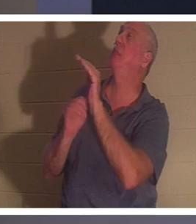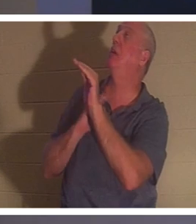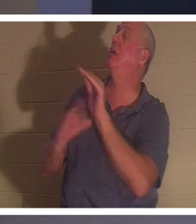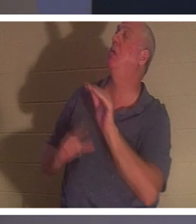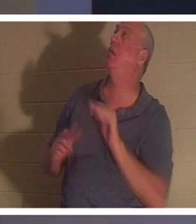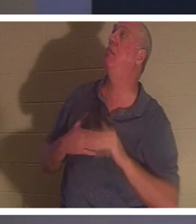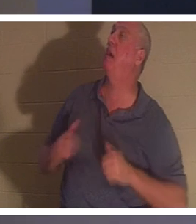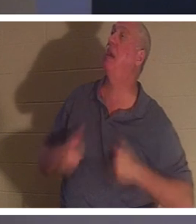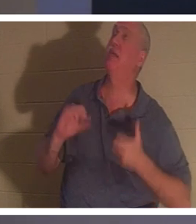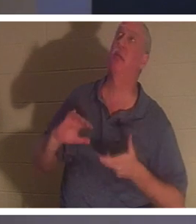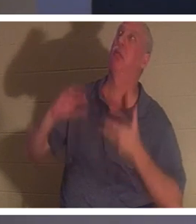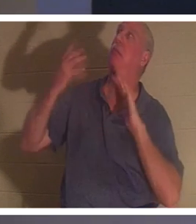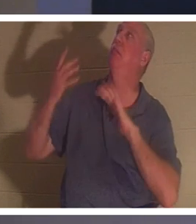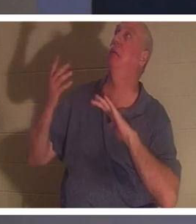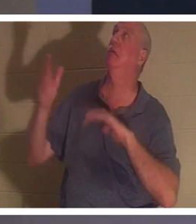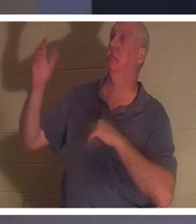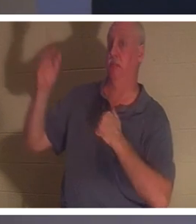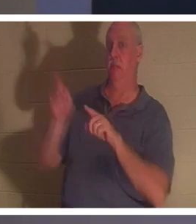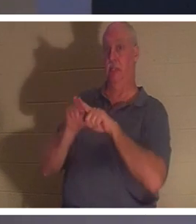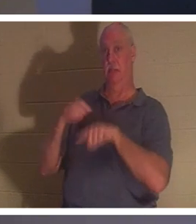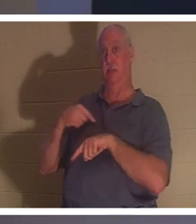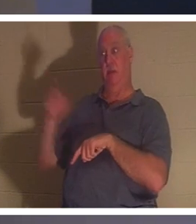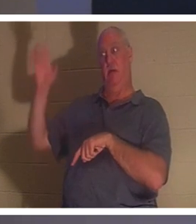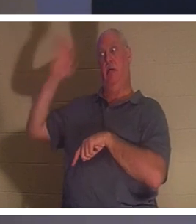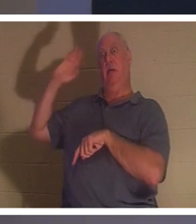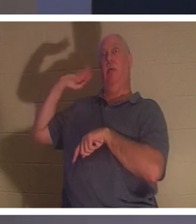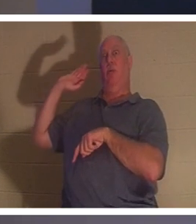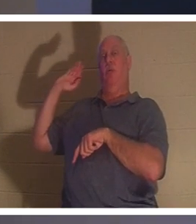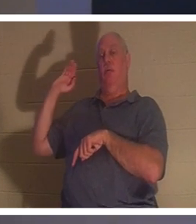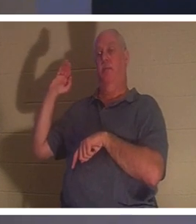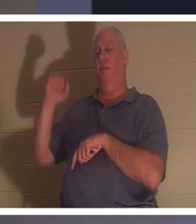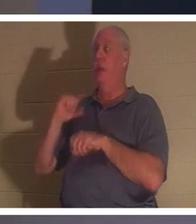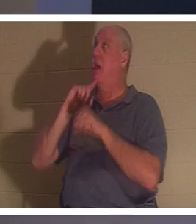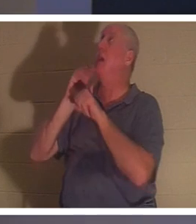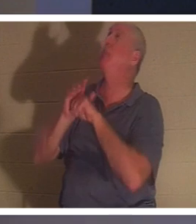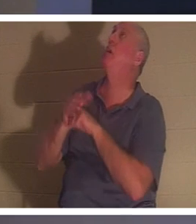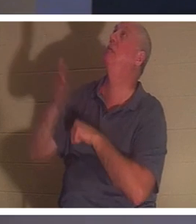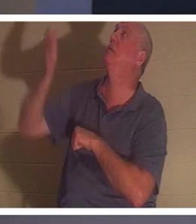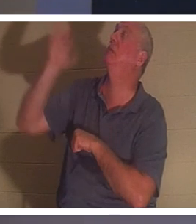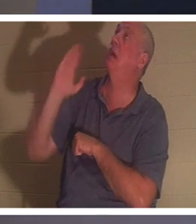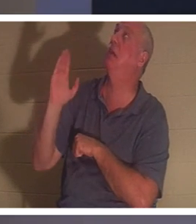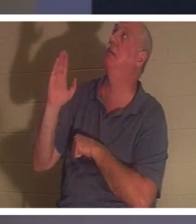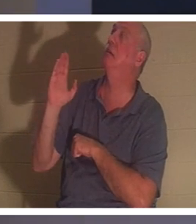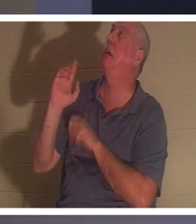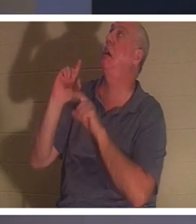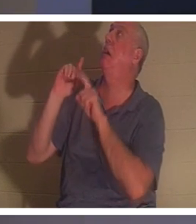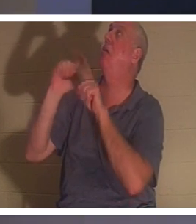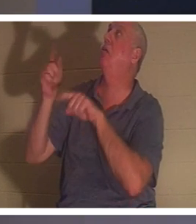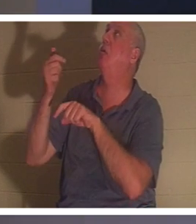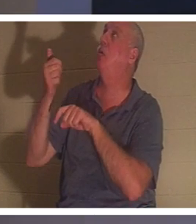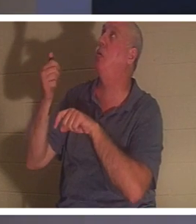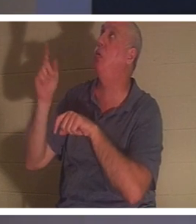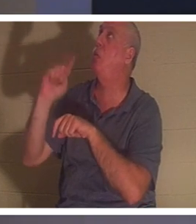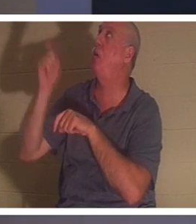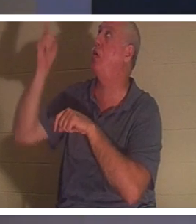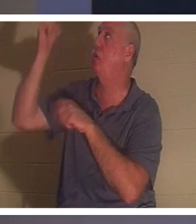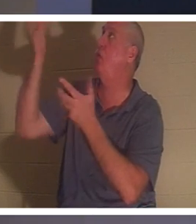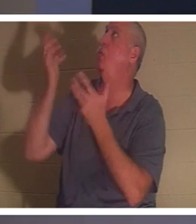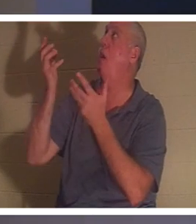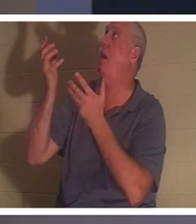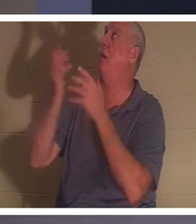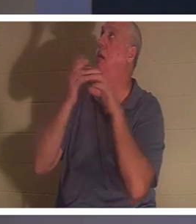예전처럼 말입니다." 나는 그에게 약속했습니다. 오 하나님, 당신이 원하시는 곳이면 어디든 가겠습니다. 그것이 바로